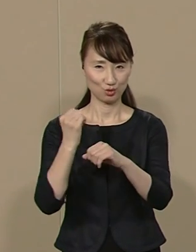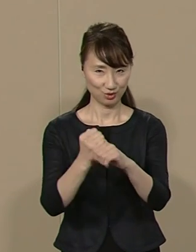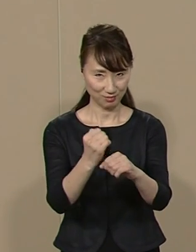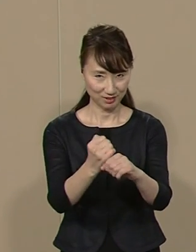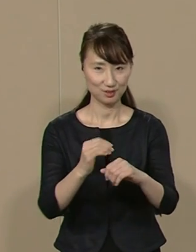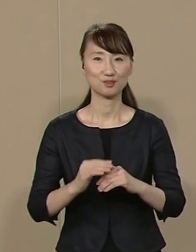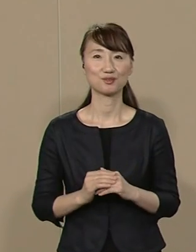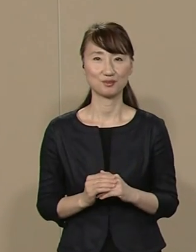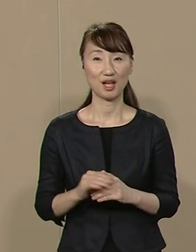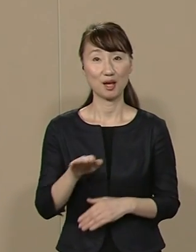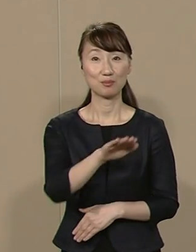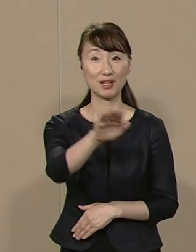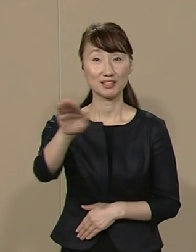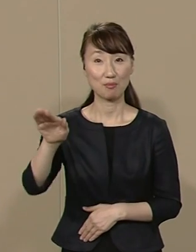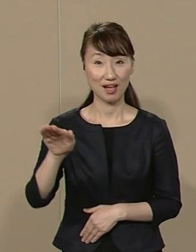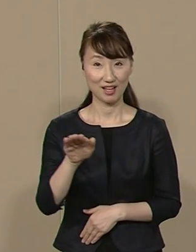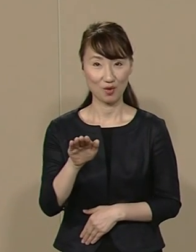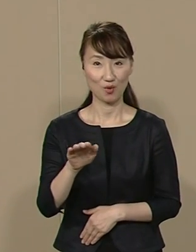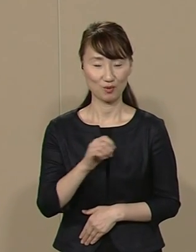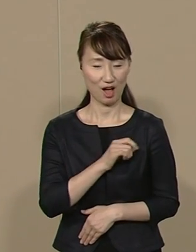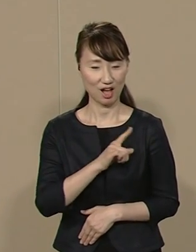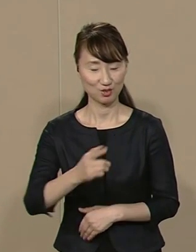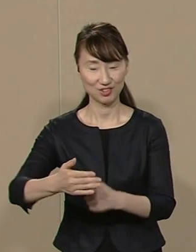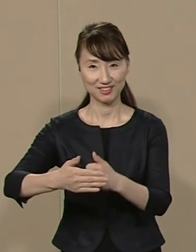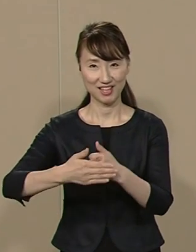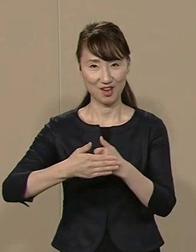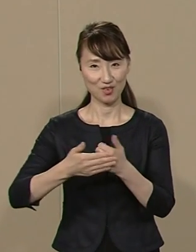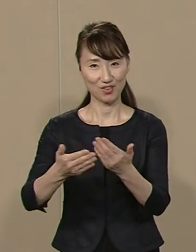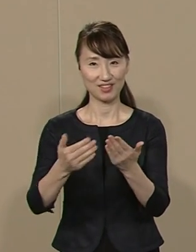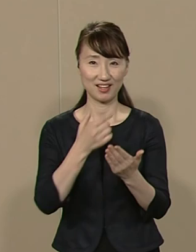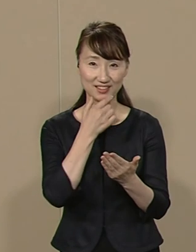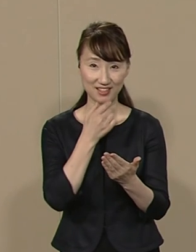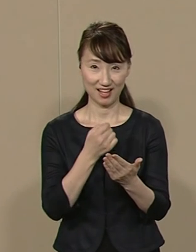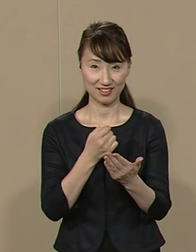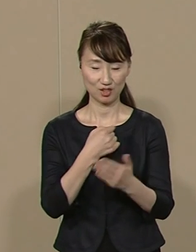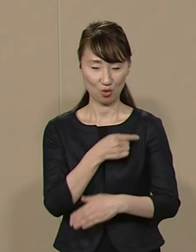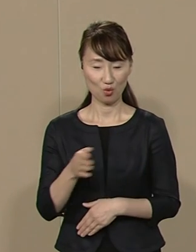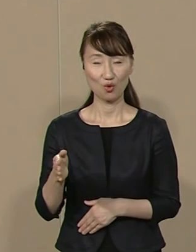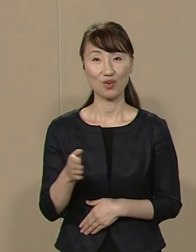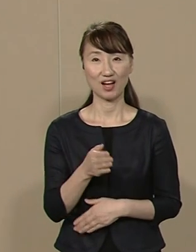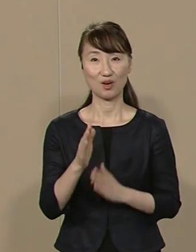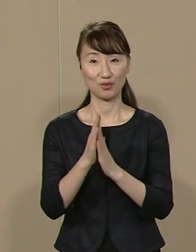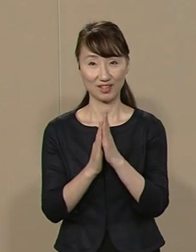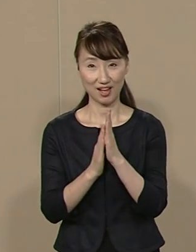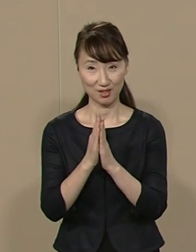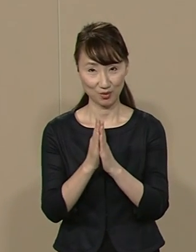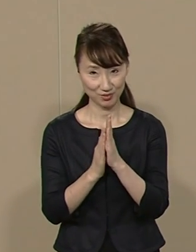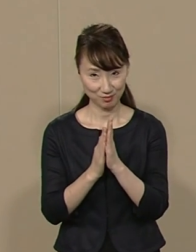皆様の熱いご支援を いただきますよう 心からお願い申し上げます